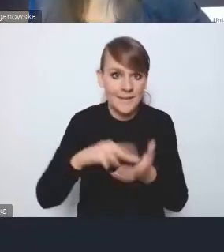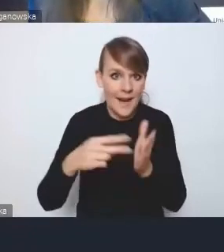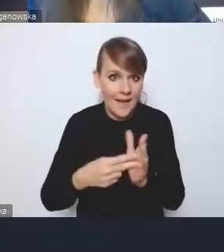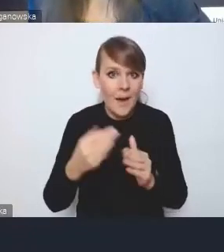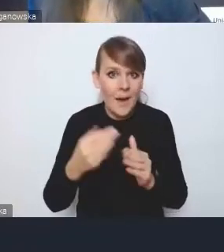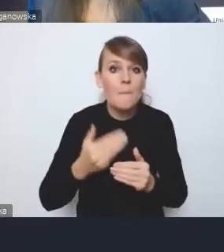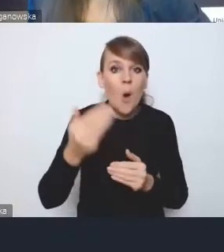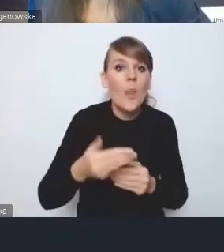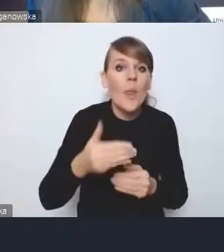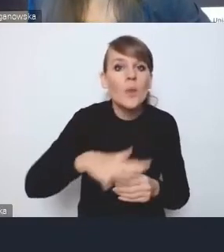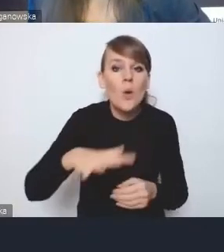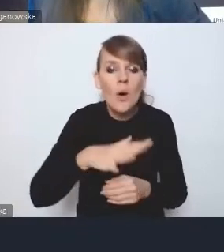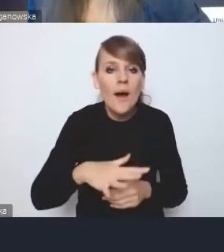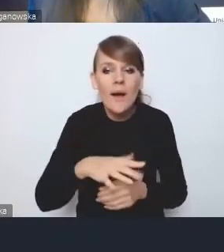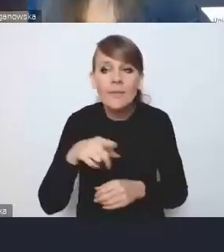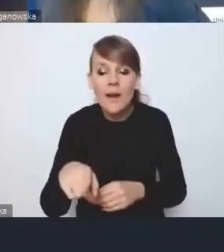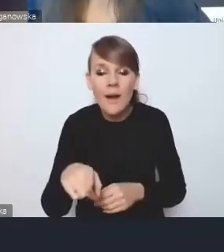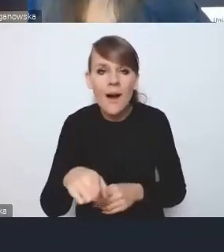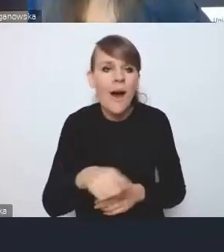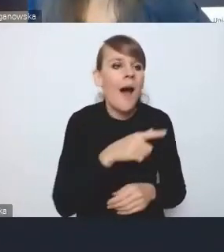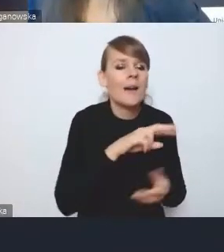niekoniecznie musiało być powtarzane w strategii lokalnej.